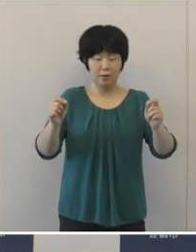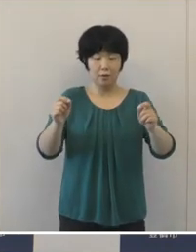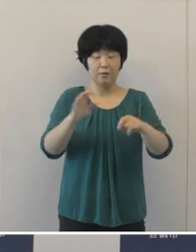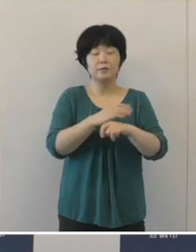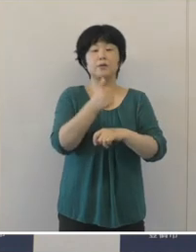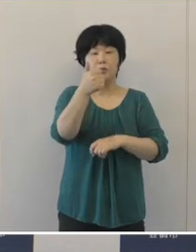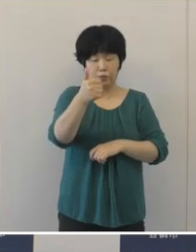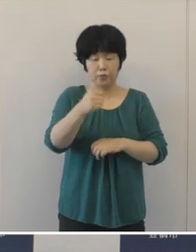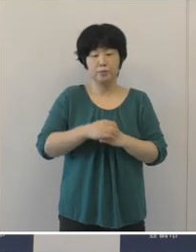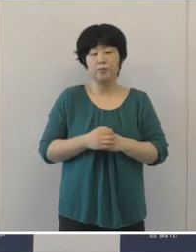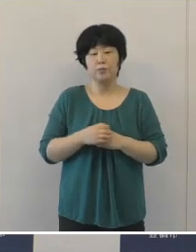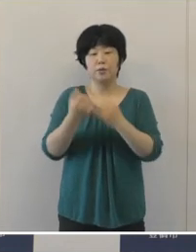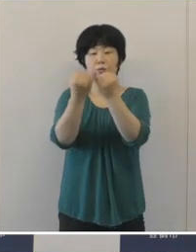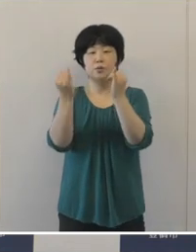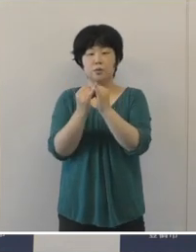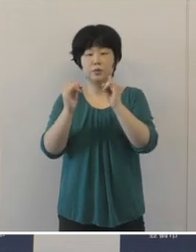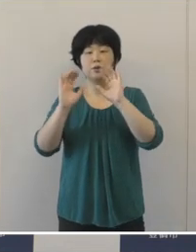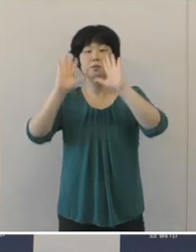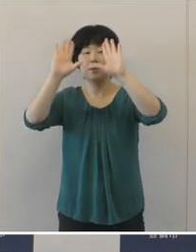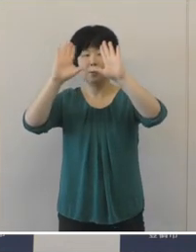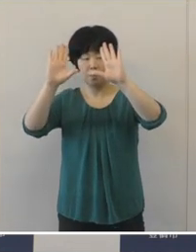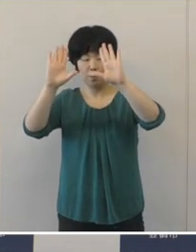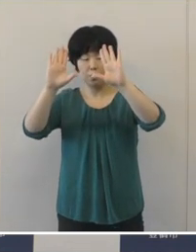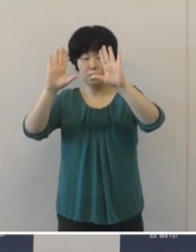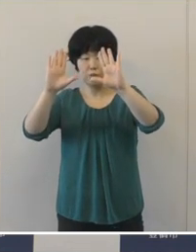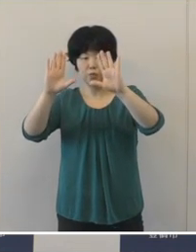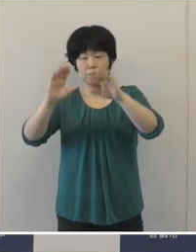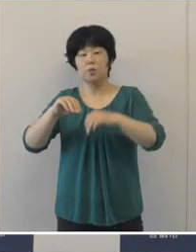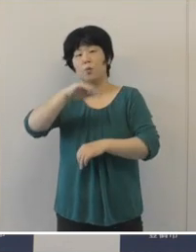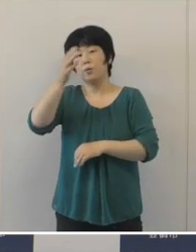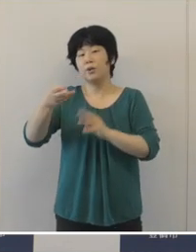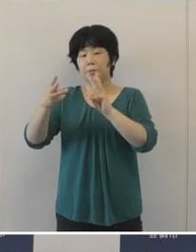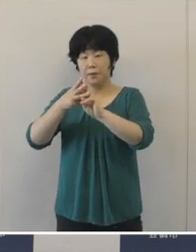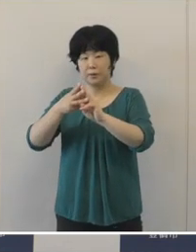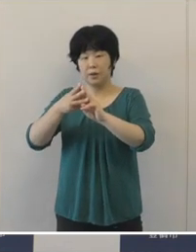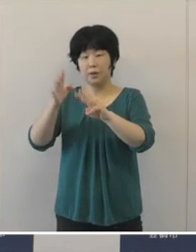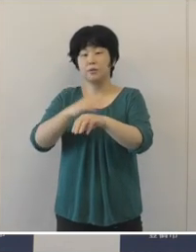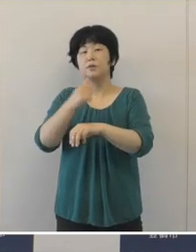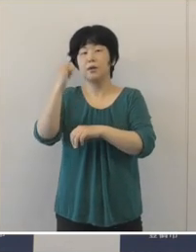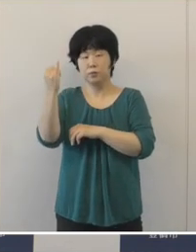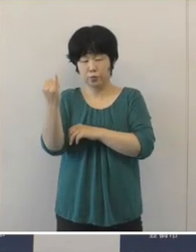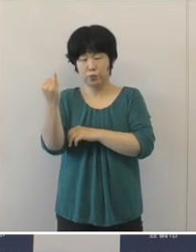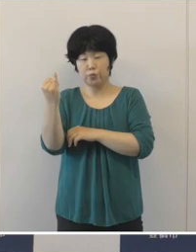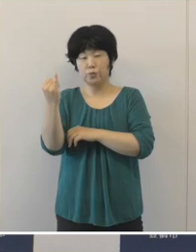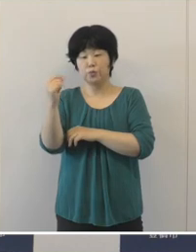女子バレーボールの山田ニ千華選手はすでに試合が終わっておりますが